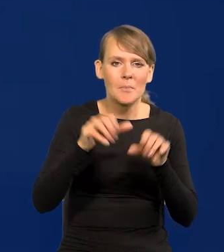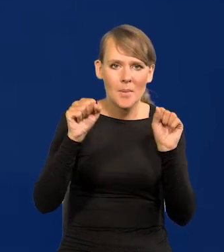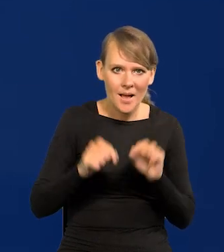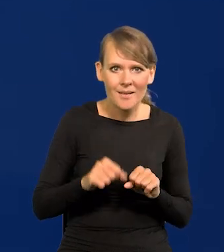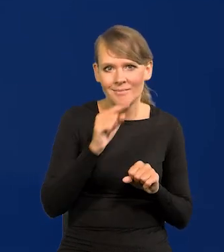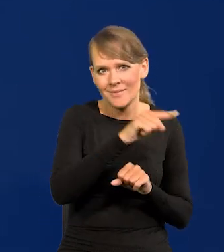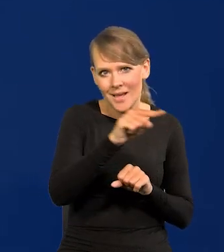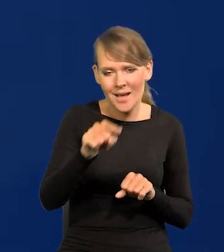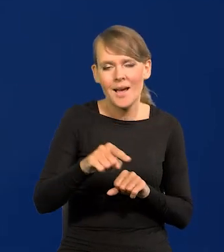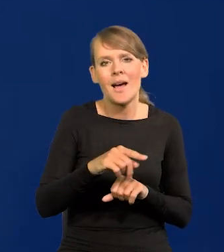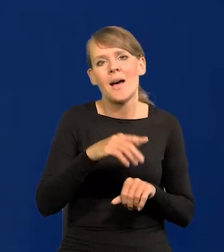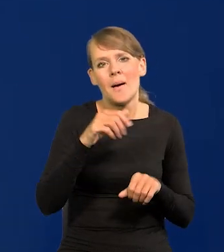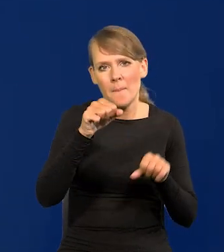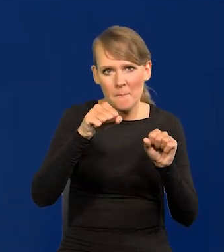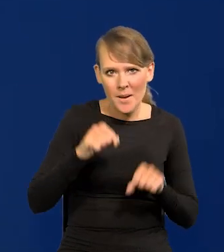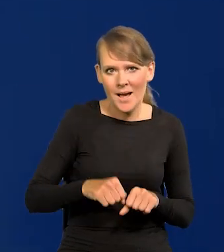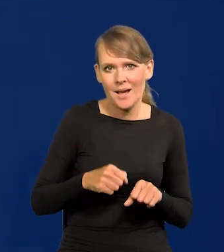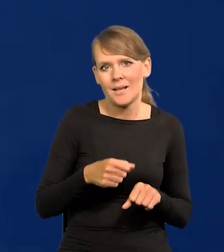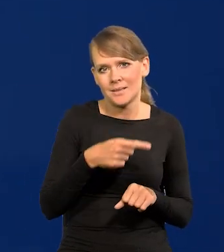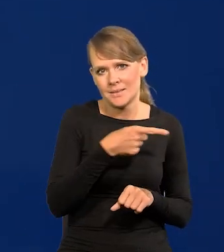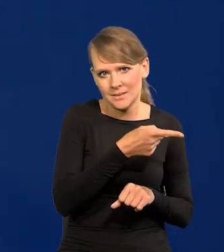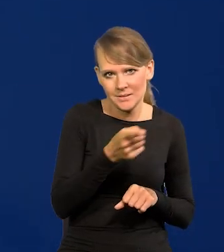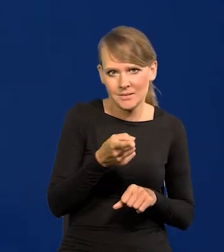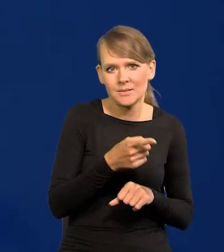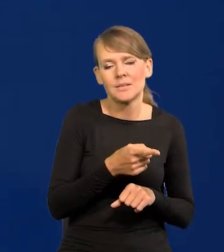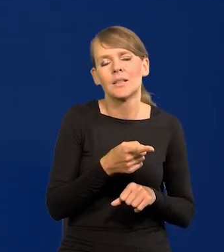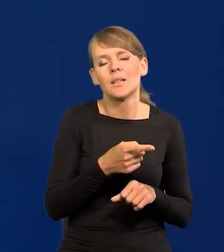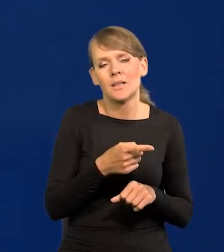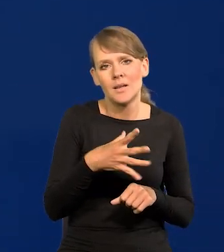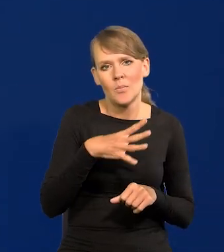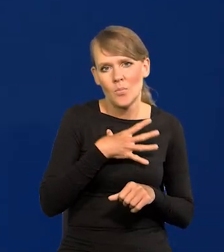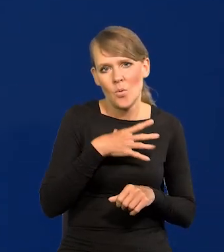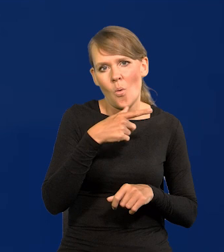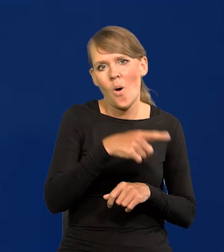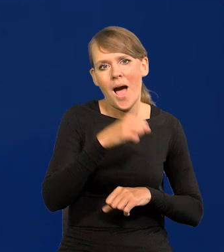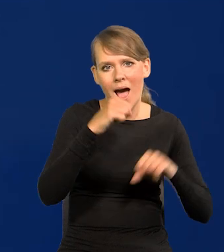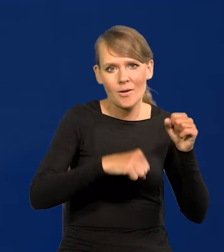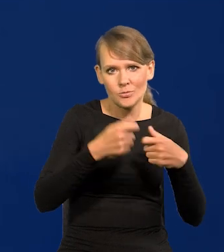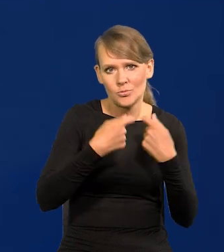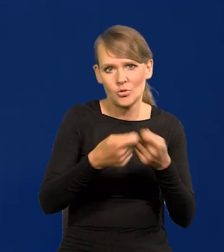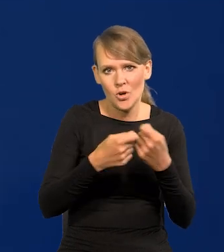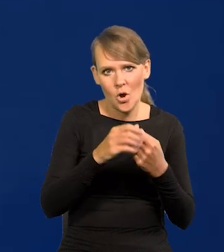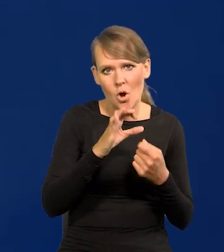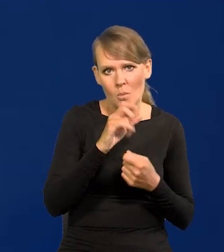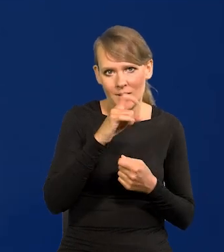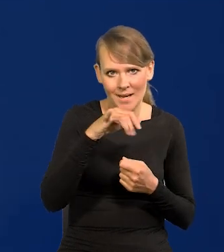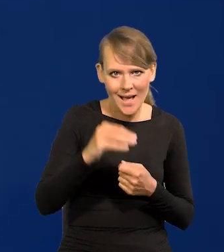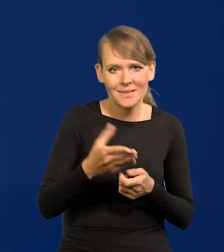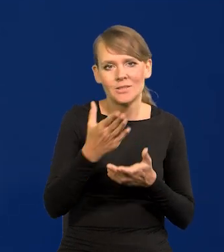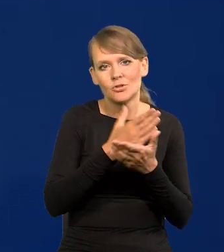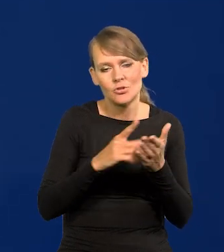czyli banki komercyjne na aukcjach sprzedawały te obligacje częściowo do NBP.